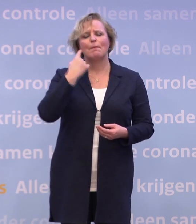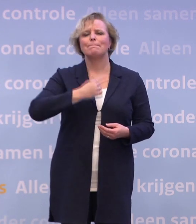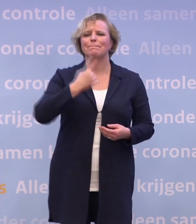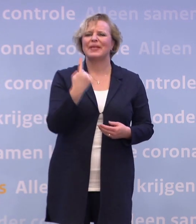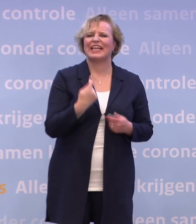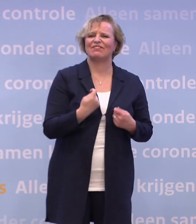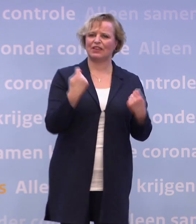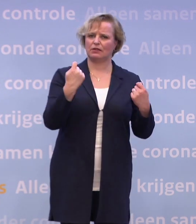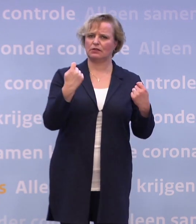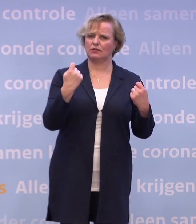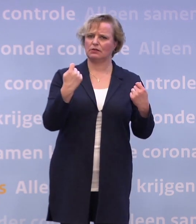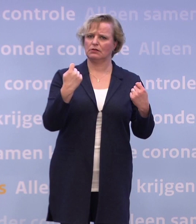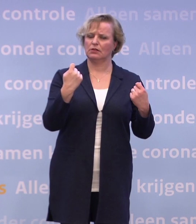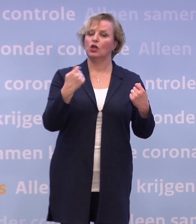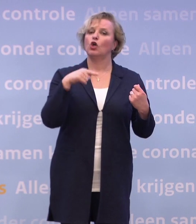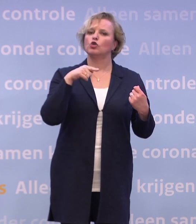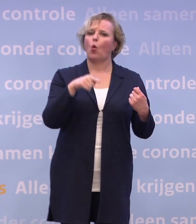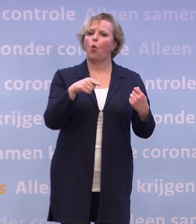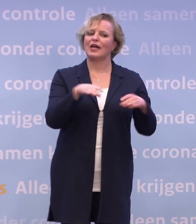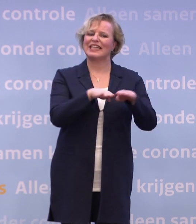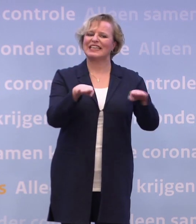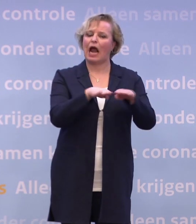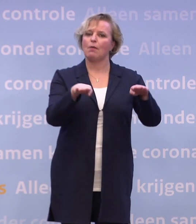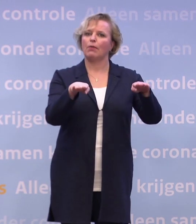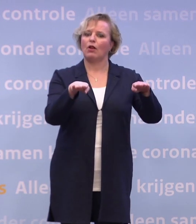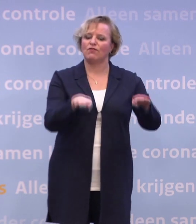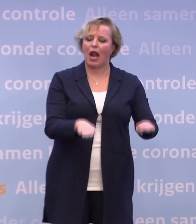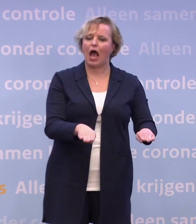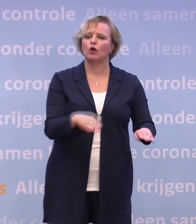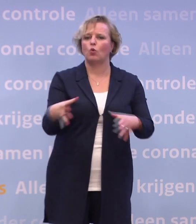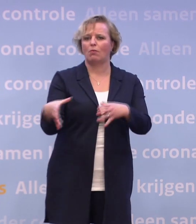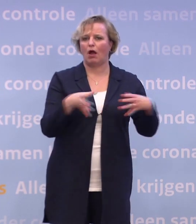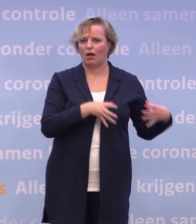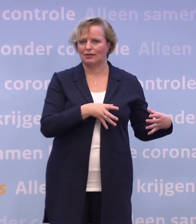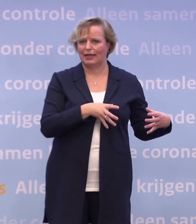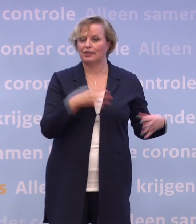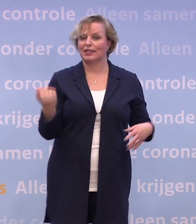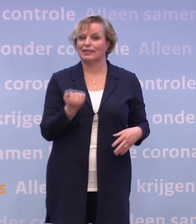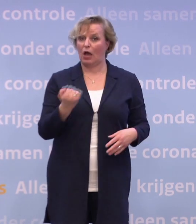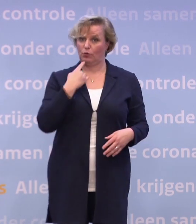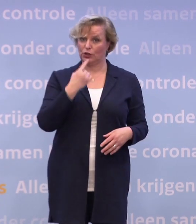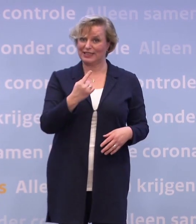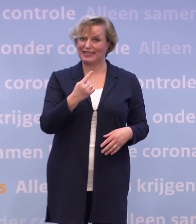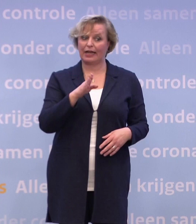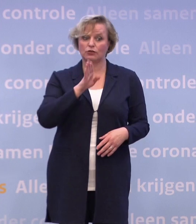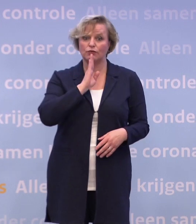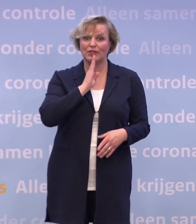...in het verlagen van de drempel om in quarantaine te gaan. Dat is de reden dat we hebben gezegd: Als je een negatieve testuitslag hebt...